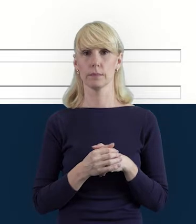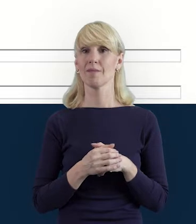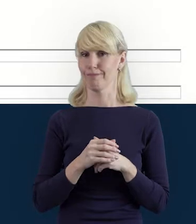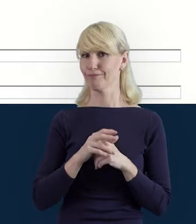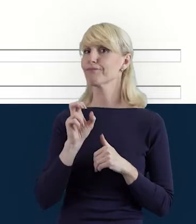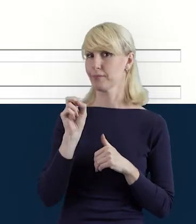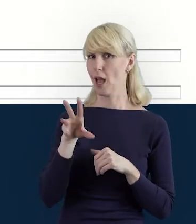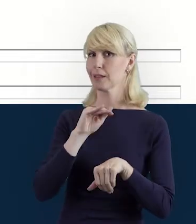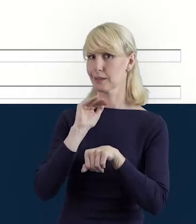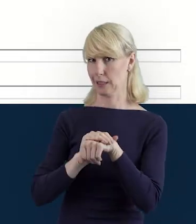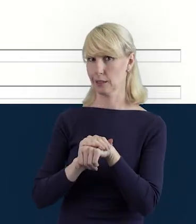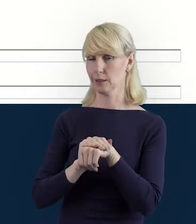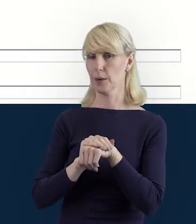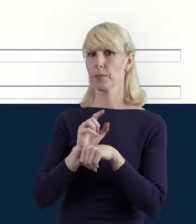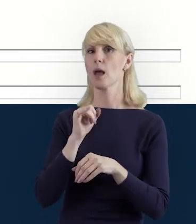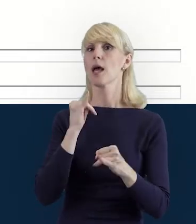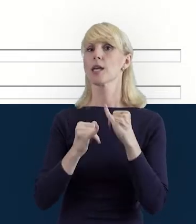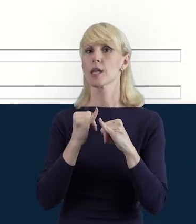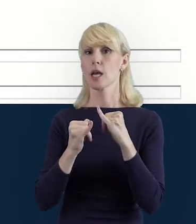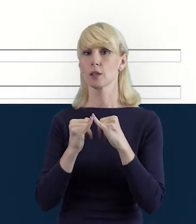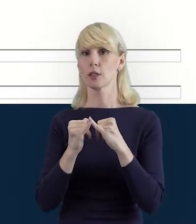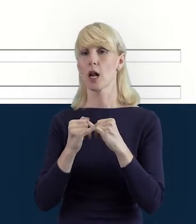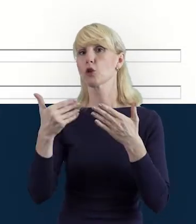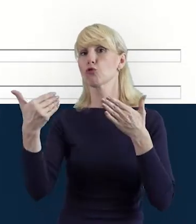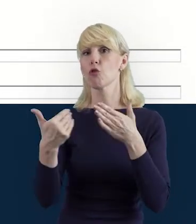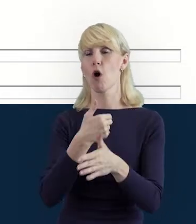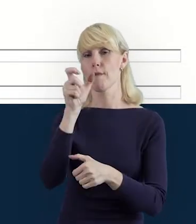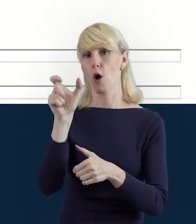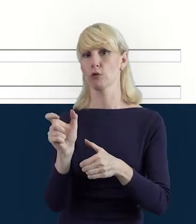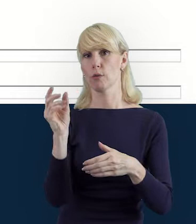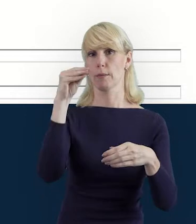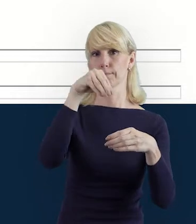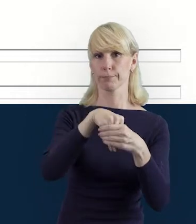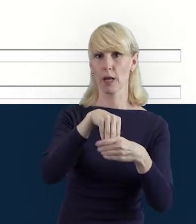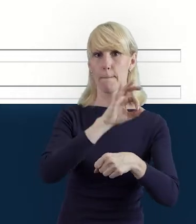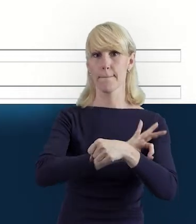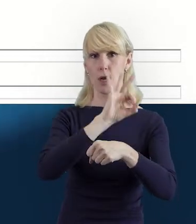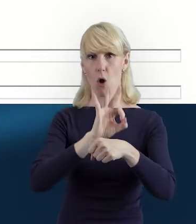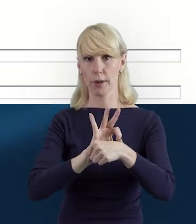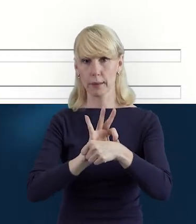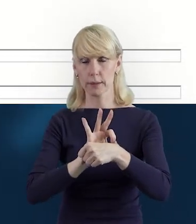Tak. Zawsze kiedy dołączy do nas osoba, do pracy w projekcie,